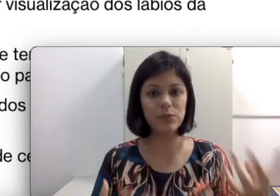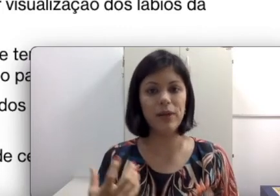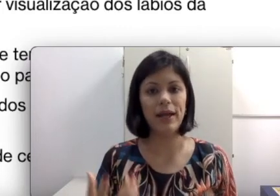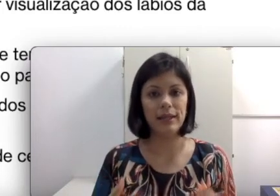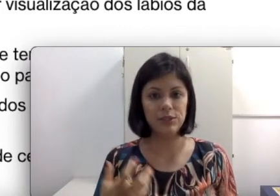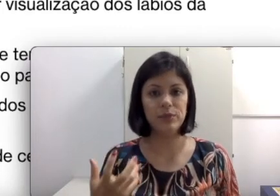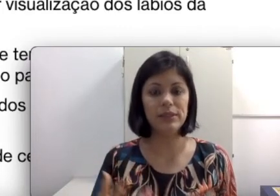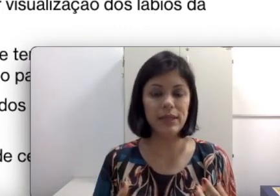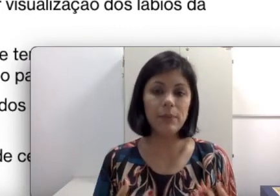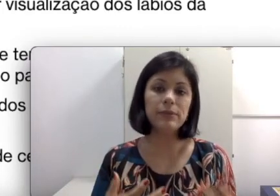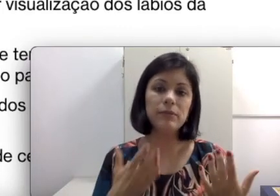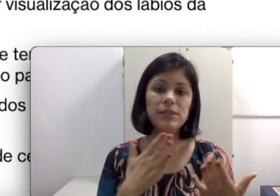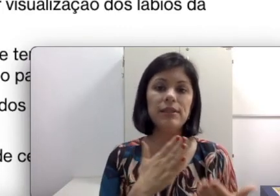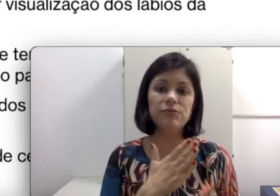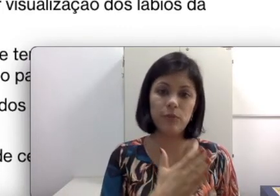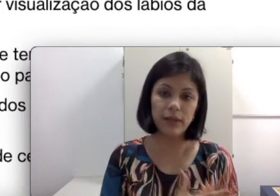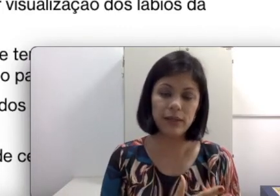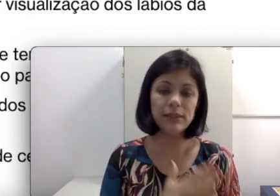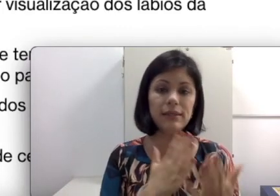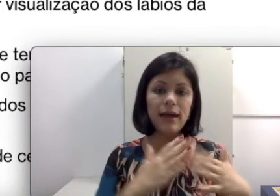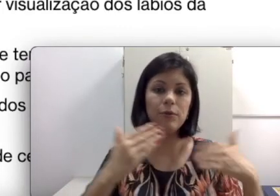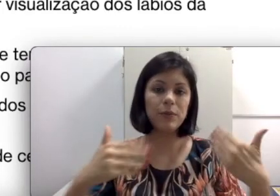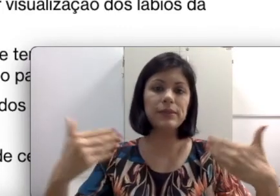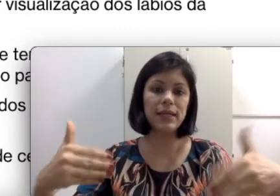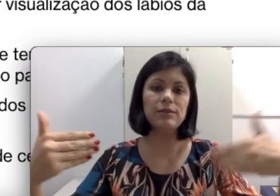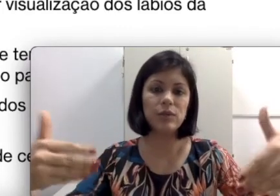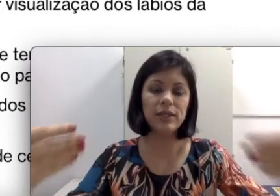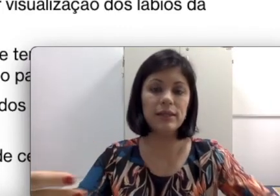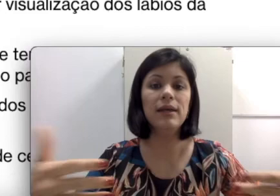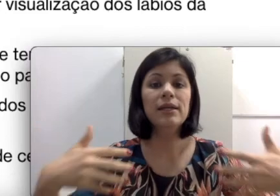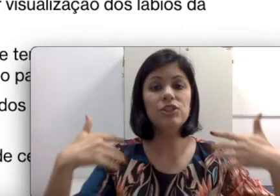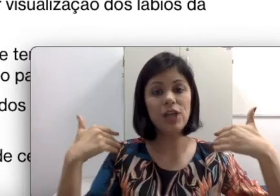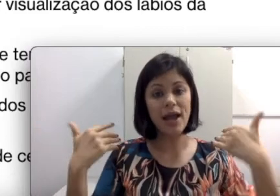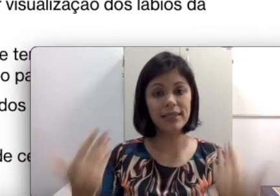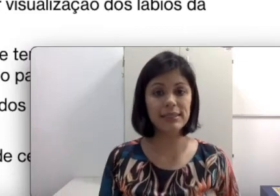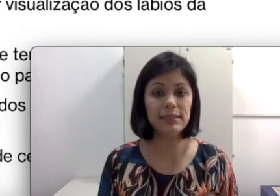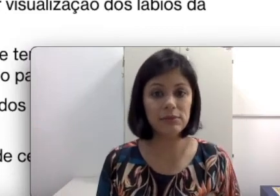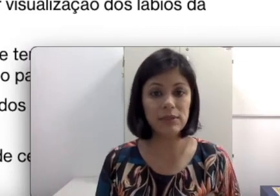principalmente se é uma criança que estava no processo ainda de aquisição da língua